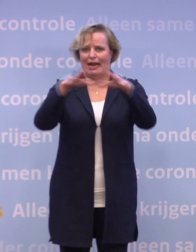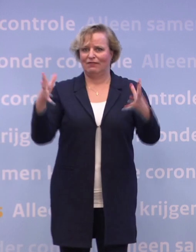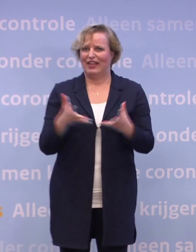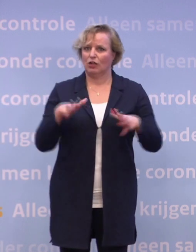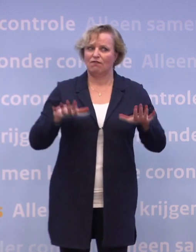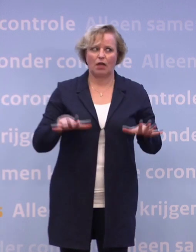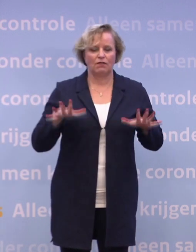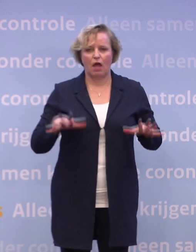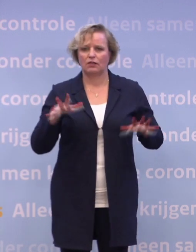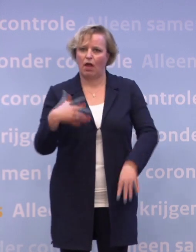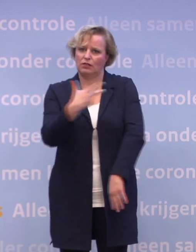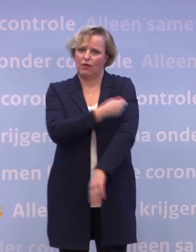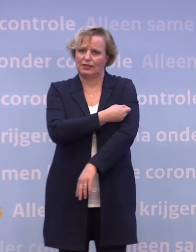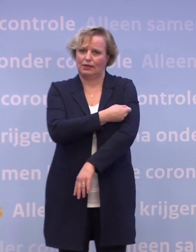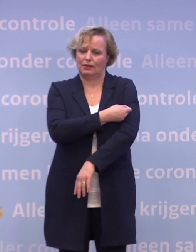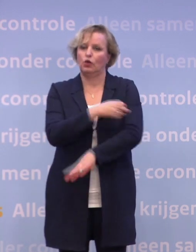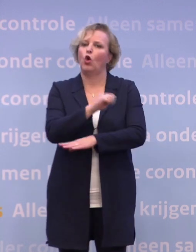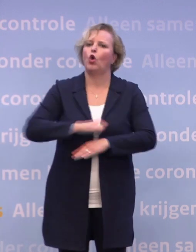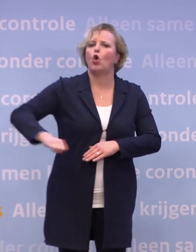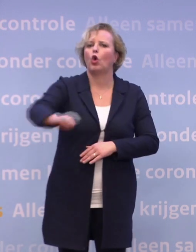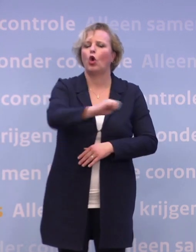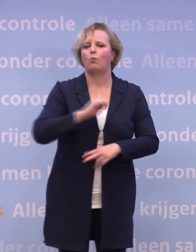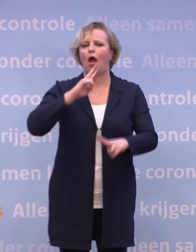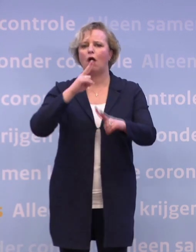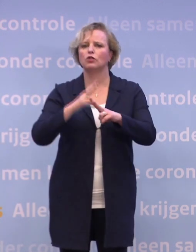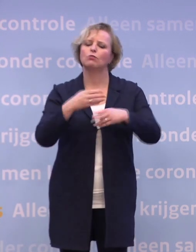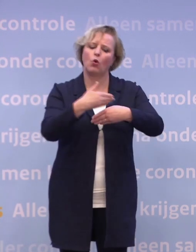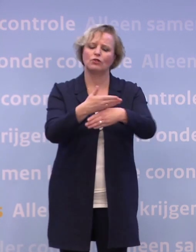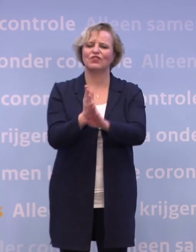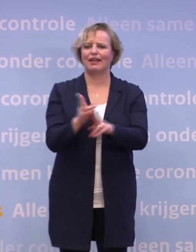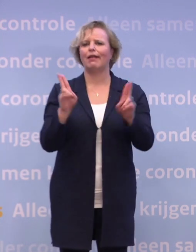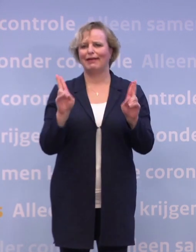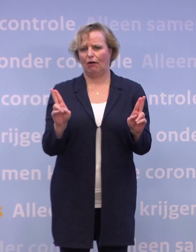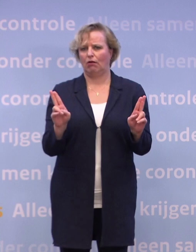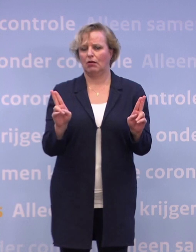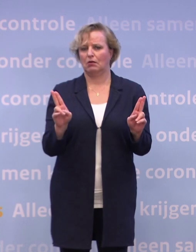In Europa hebben we afspraken gemaakt over een eerlijke verdeling. Het zal nog wel tot na de zomer duren...